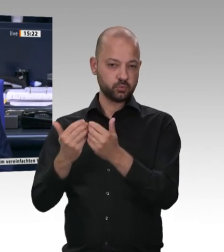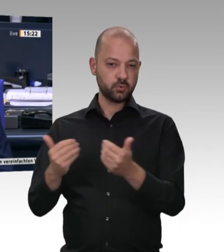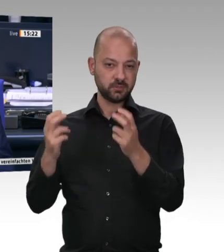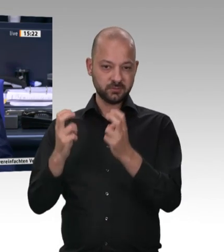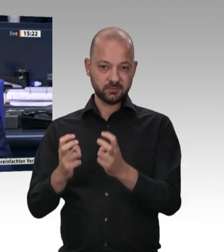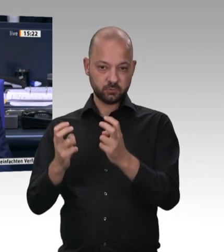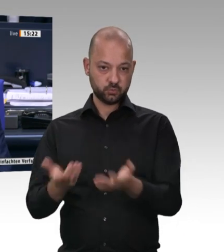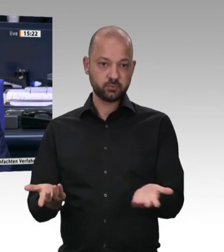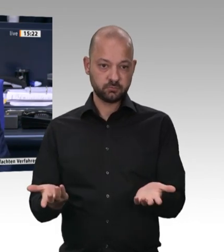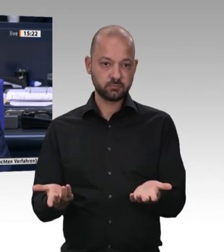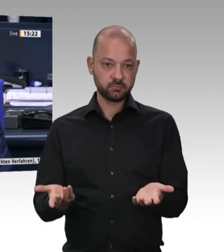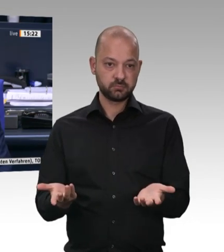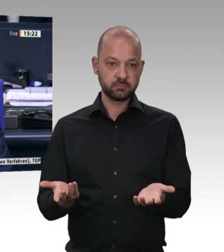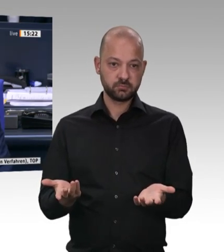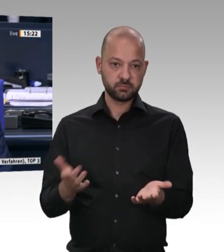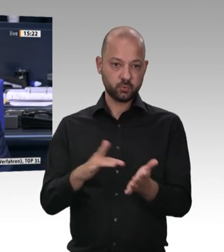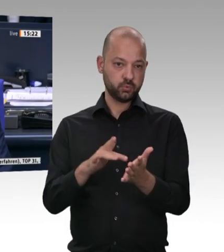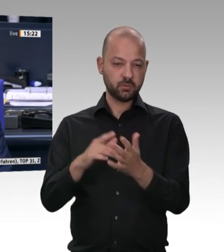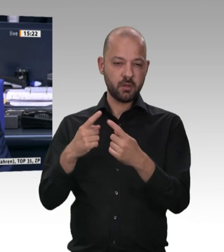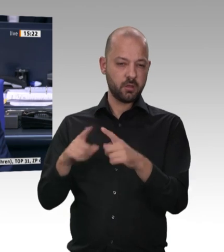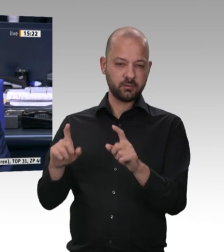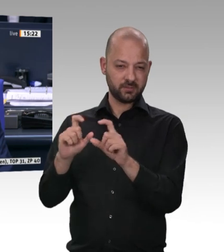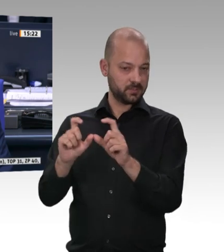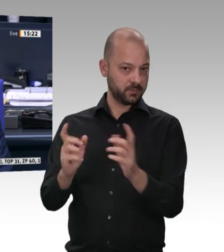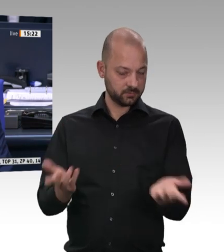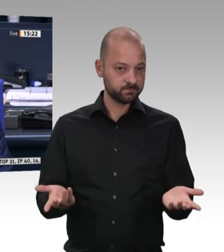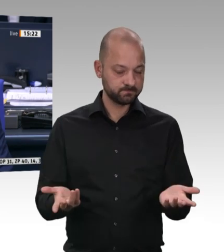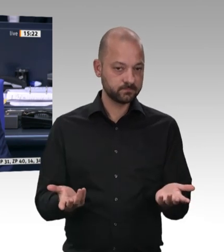Ich habe in meinem hohen Alter noch immer die Fähigkeit, dazuzulernen. Ich habe zum ersten Mal in meinem